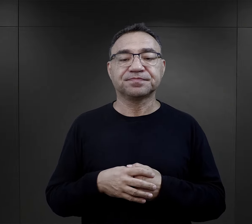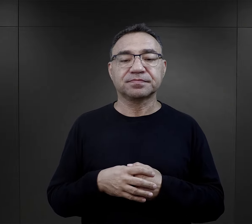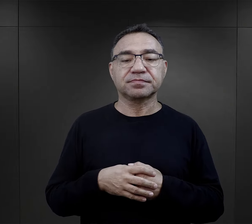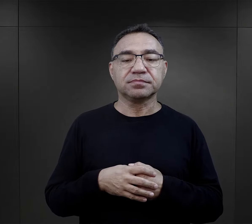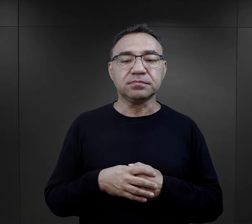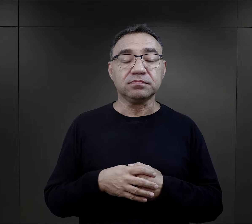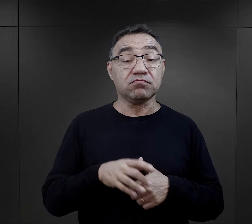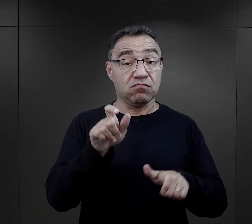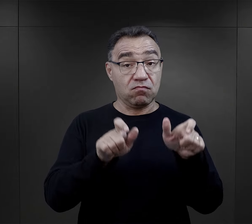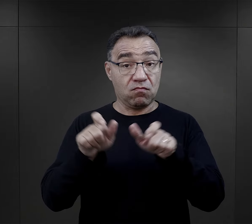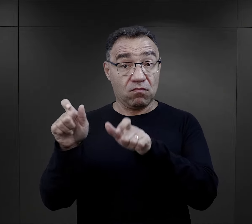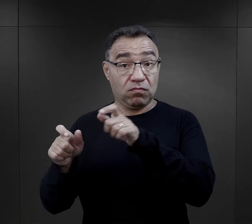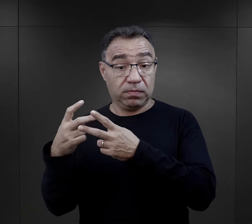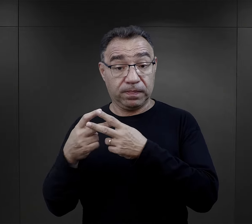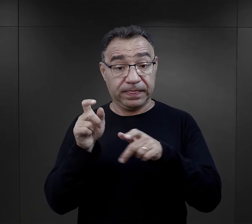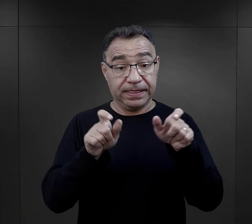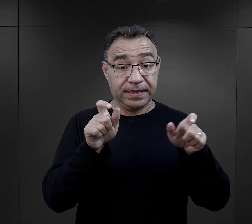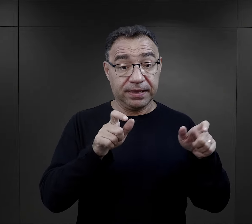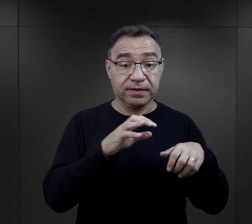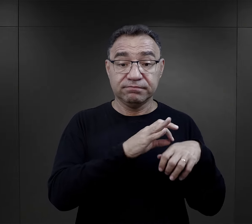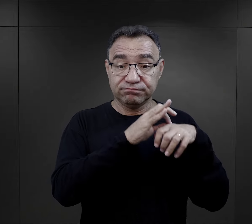Pewne wartości, z którymi więźniowie